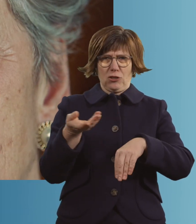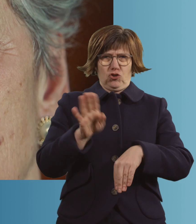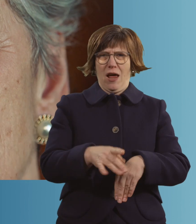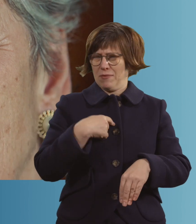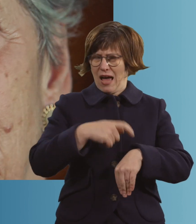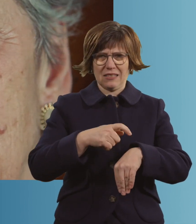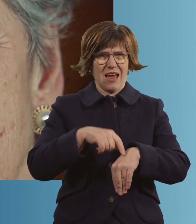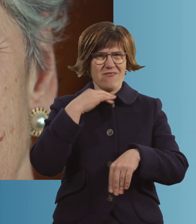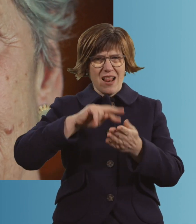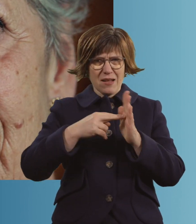Ich habe noch so viel vor.